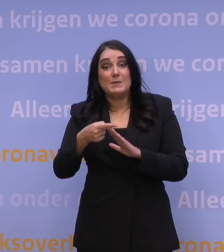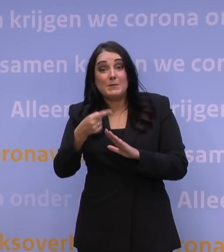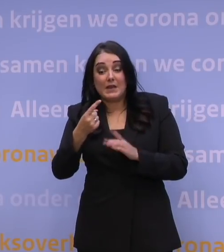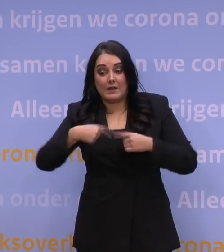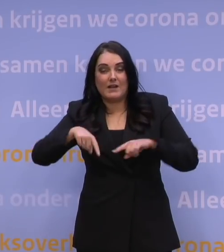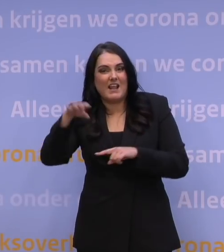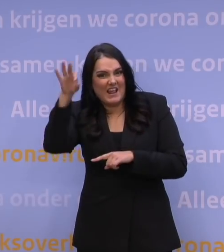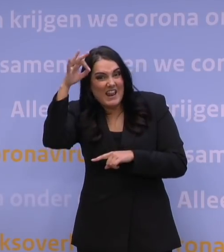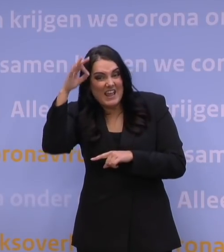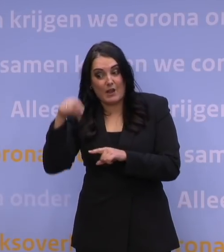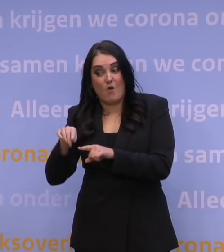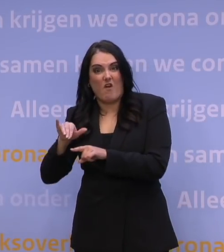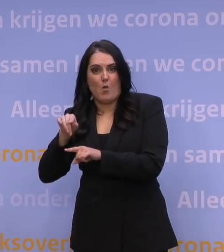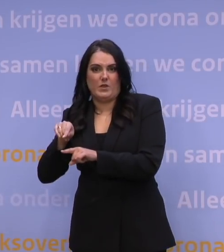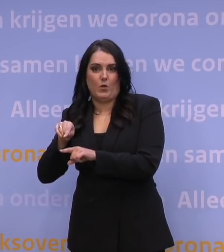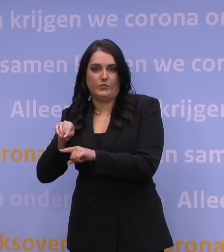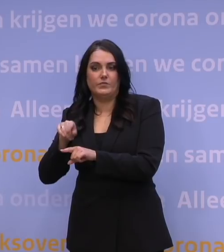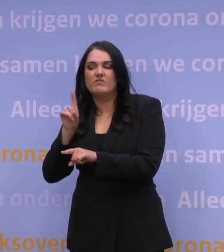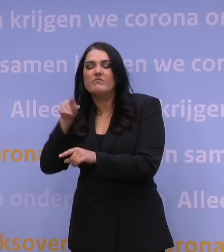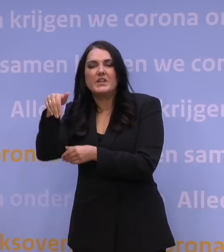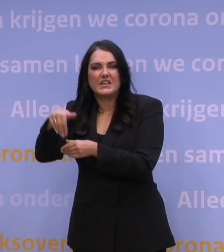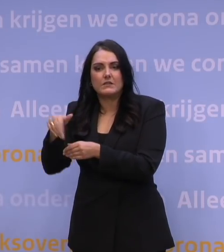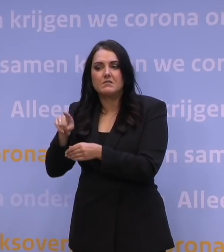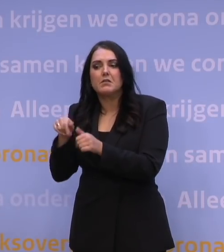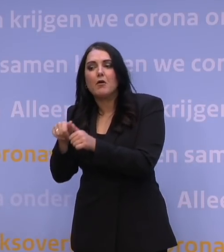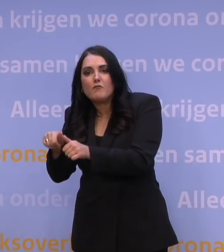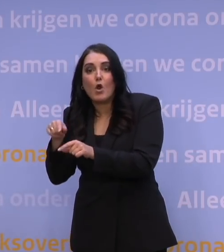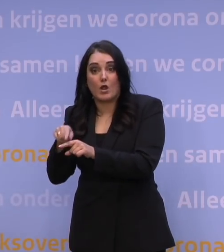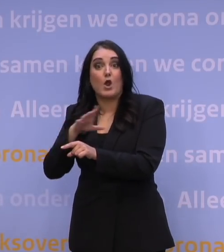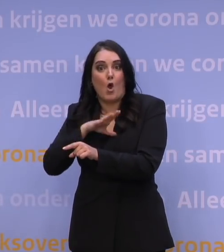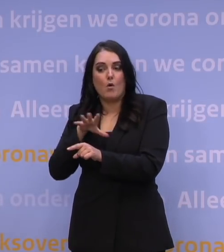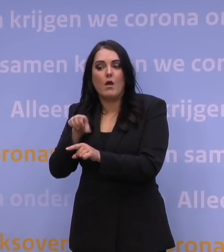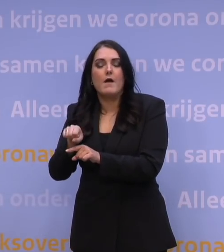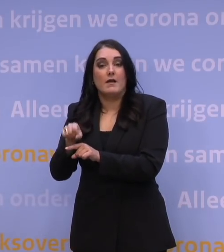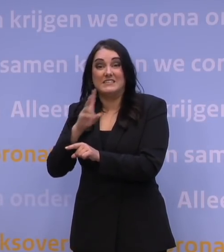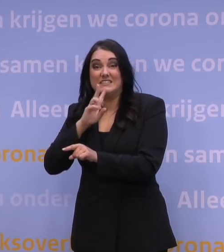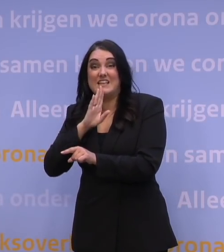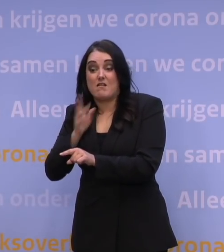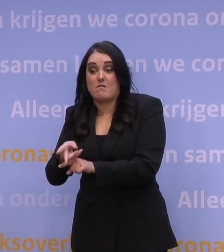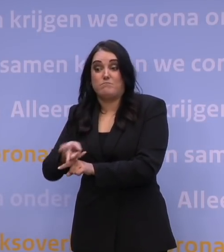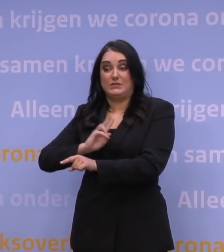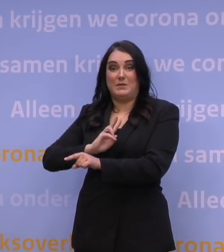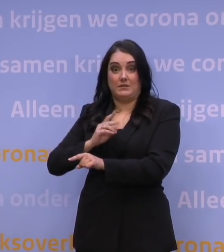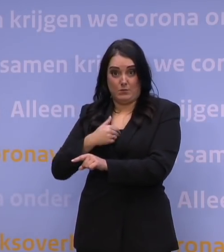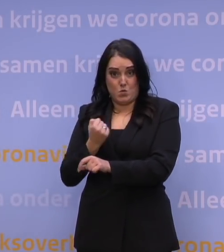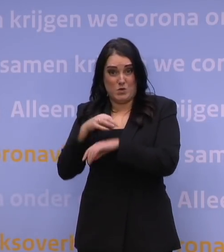over de eigenschappen van die omikronvariant en dat we dus ook te ontdekken hebben hoe ziekmakend die is. En daarmee weten we ook meer